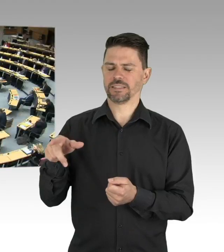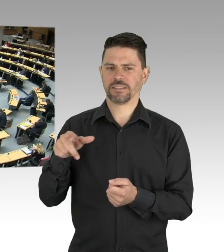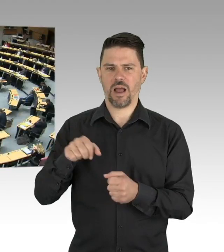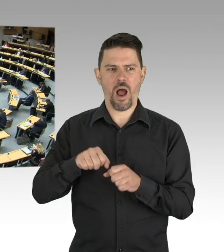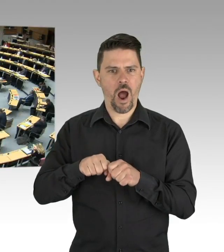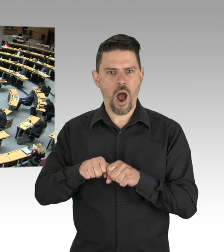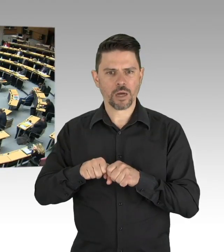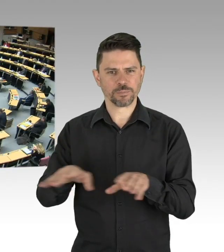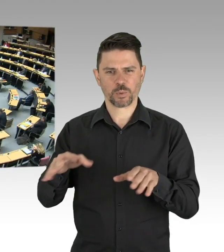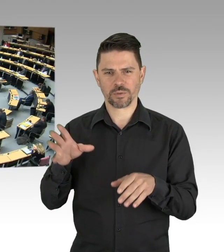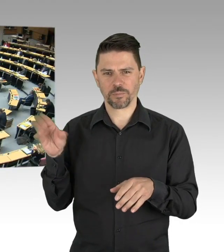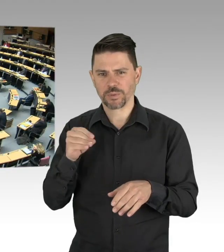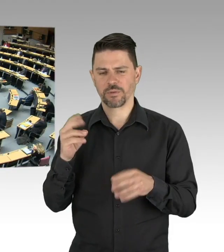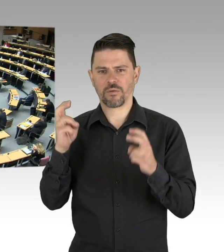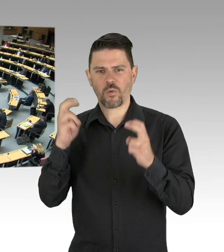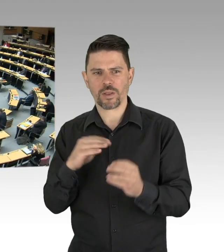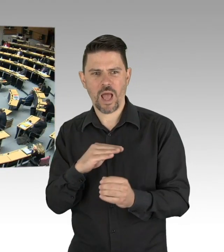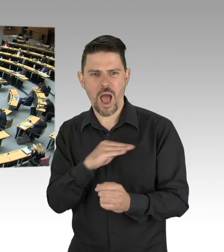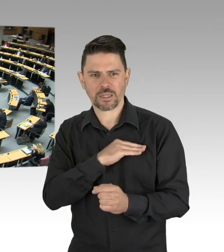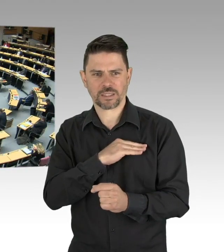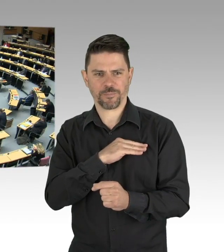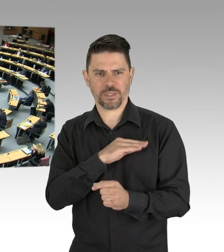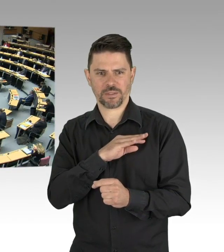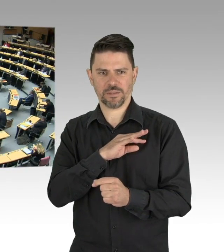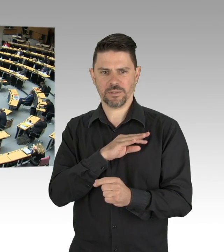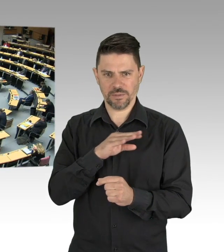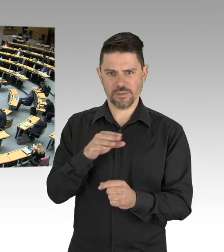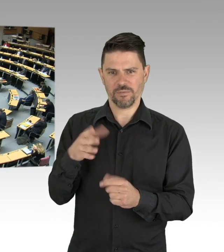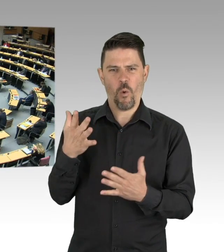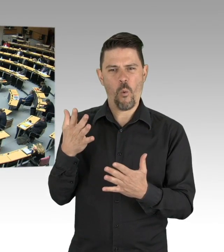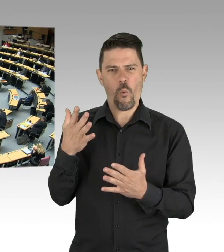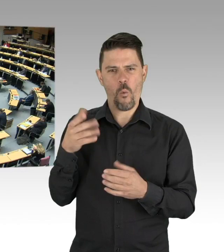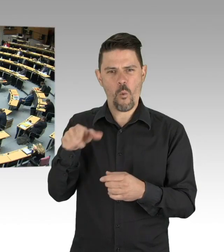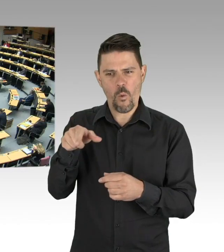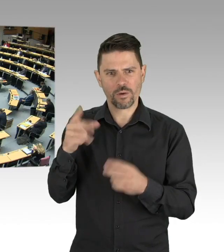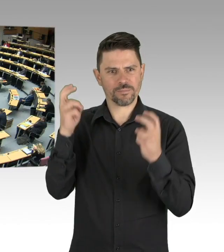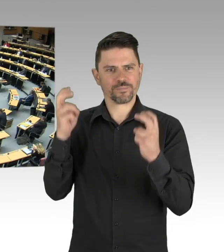Und als letzter Punkt, wir müssen alles tun, was einem Track und Trace von Erkrankten dient,